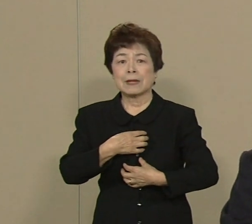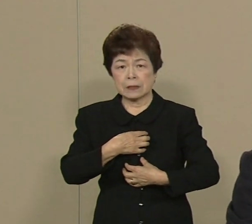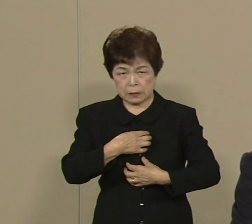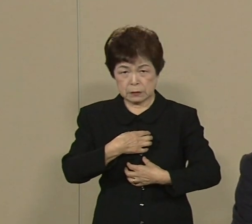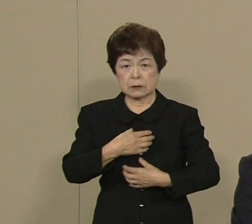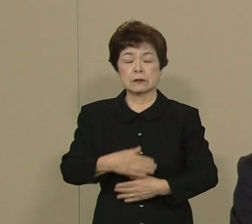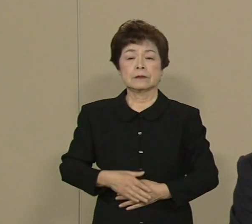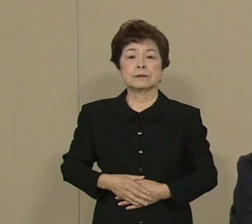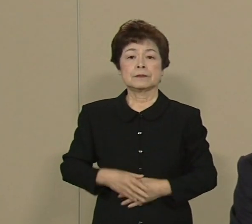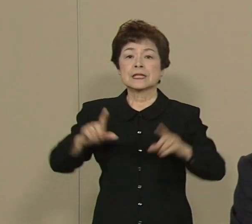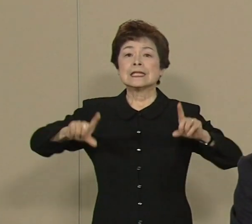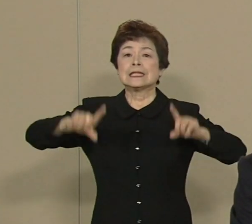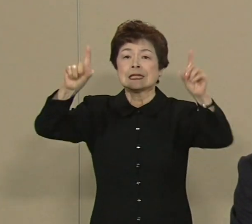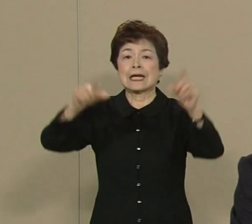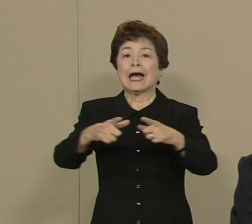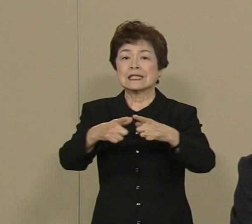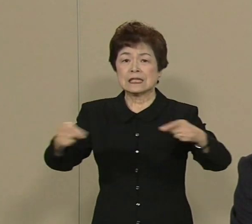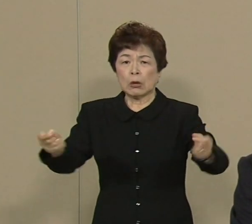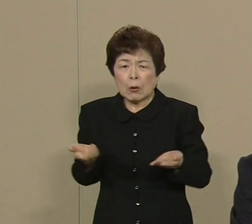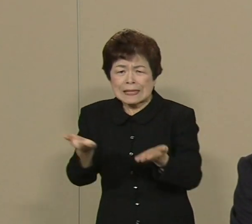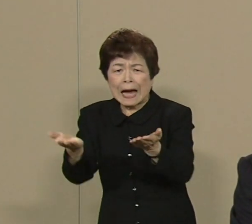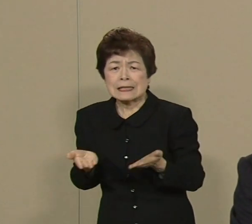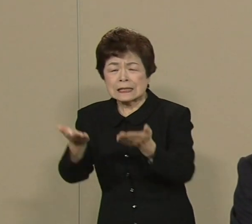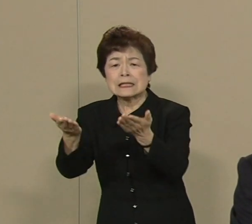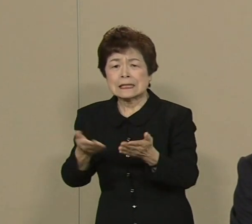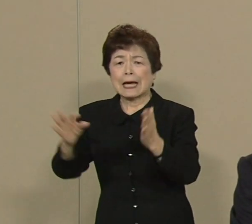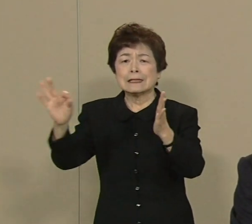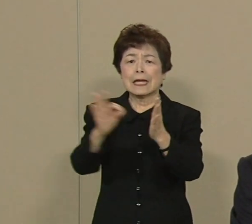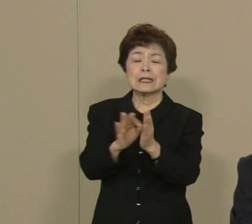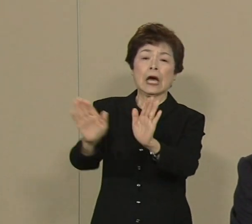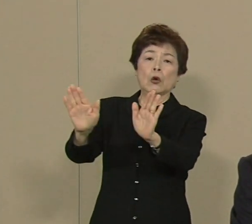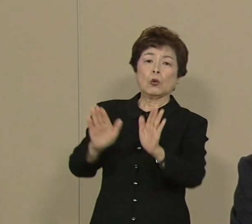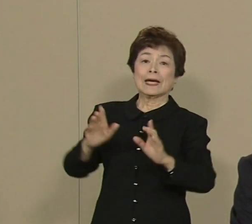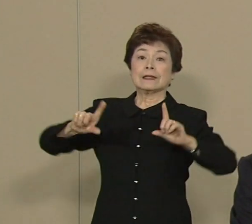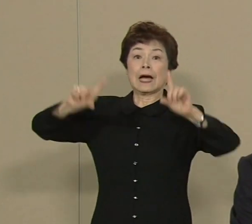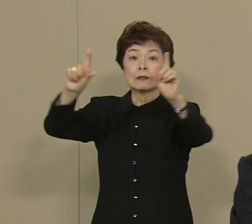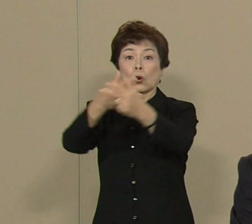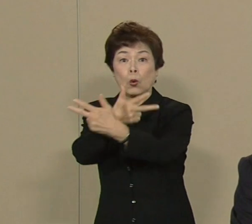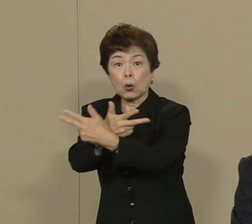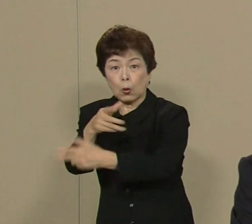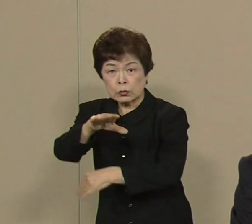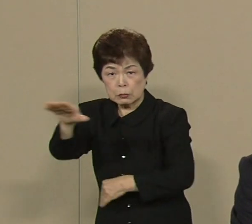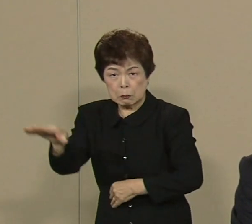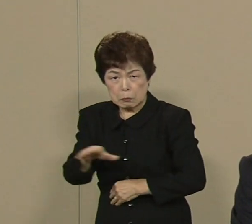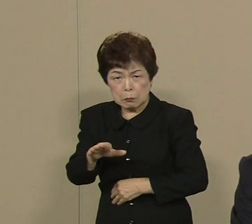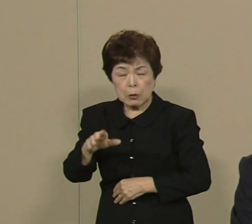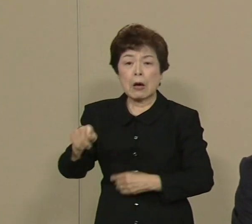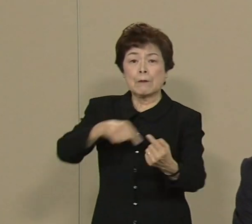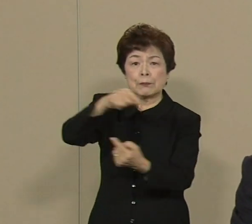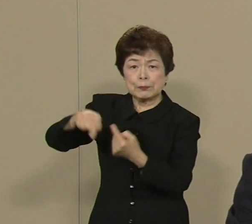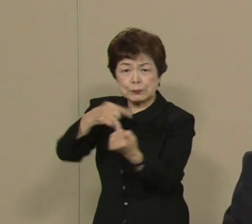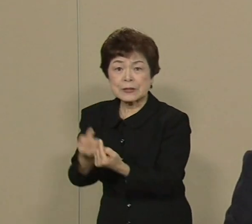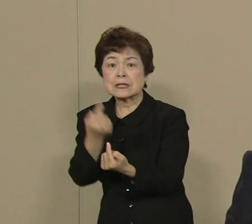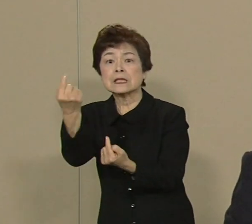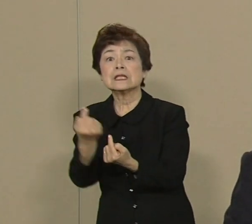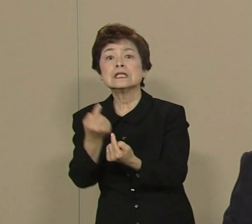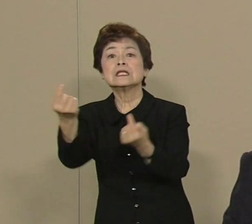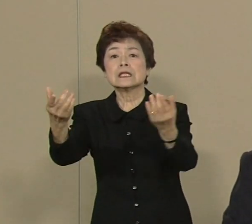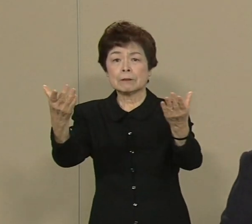東日本大震災で 被害を受けました東北 何度も行きましたけど もう 本当にその惨状に